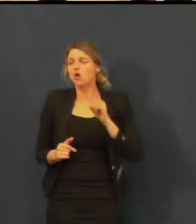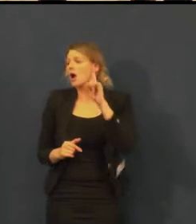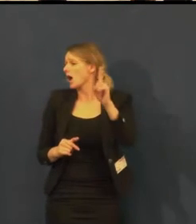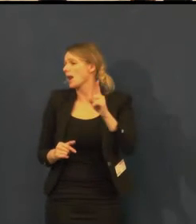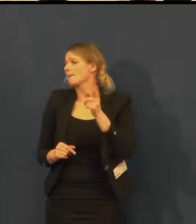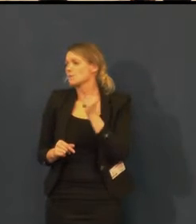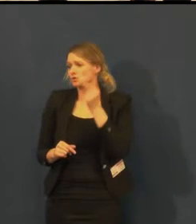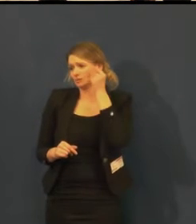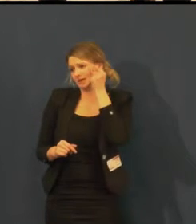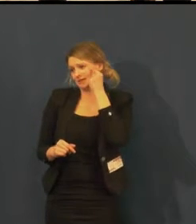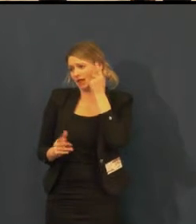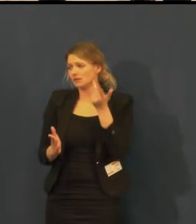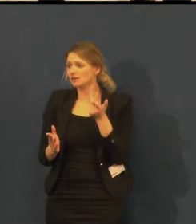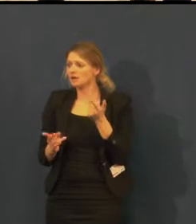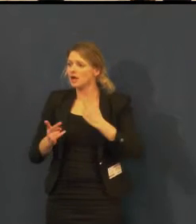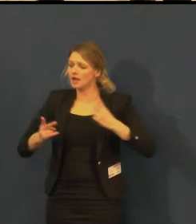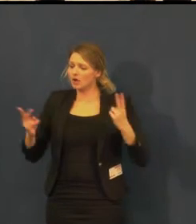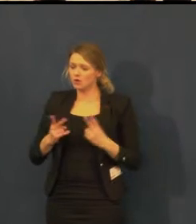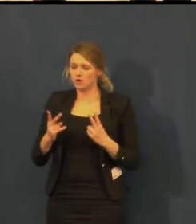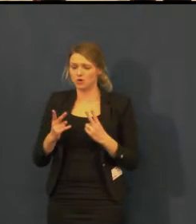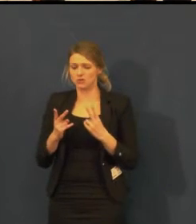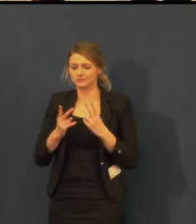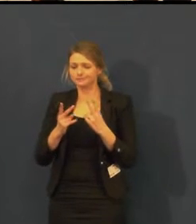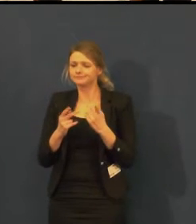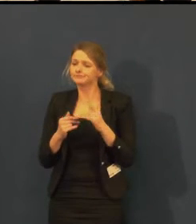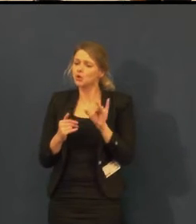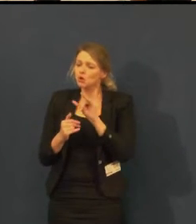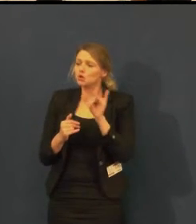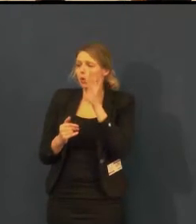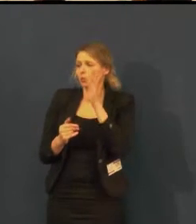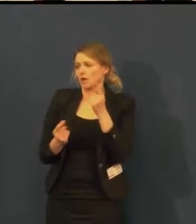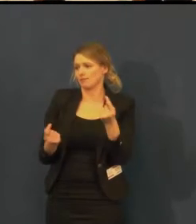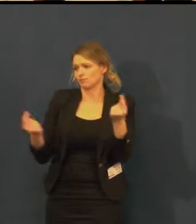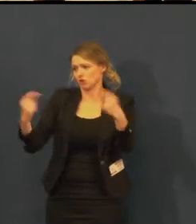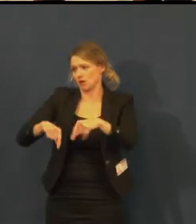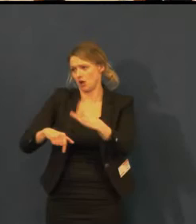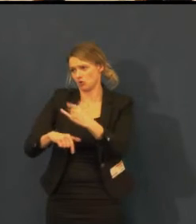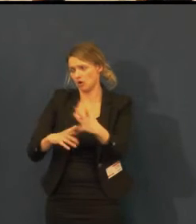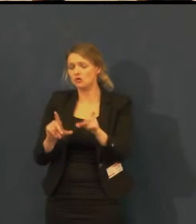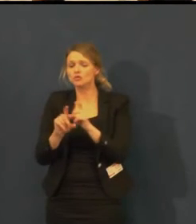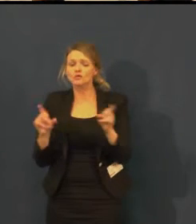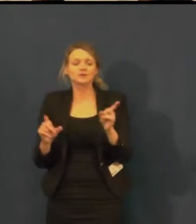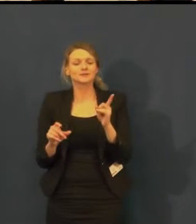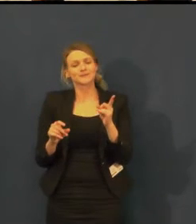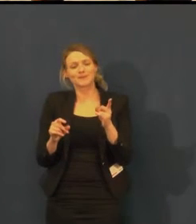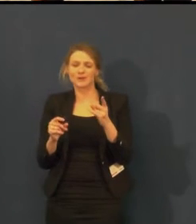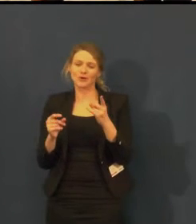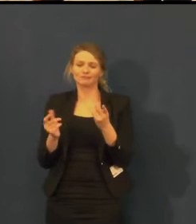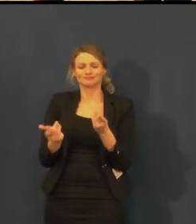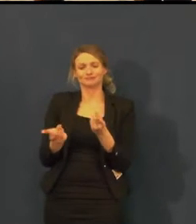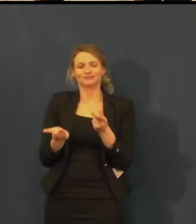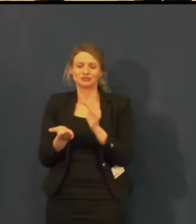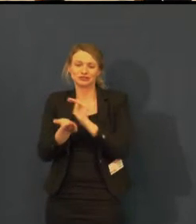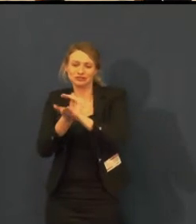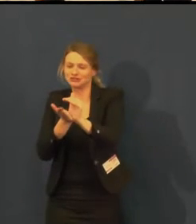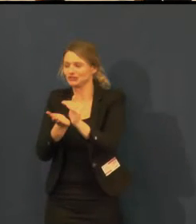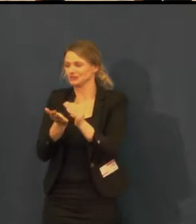ale i celkové nemělo význam pro 10 nebo 20 lidí celé odpolední představení,